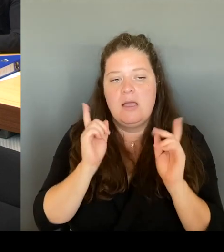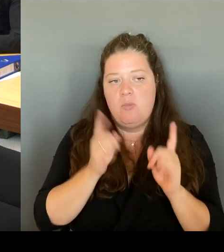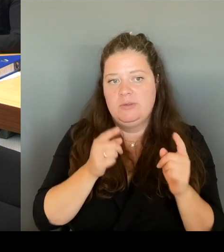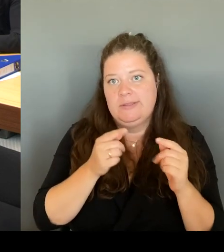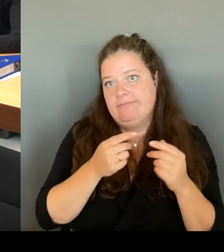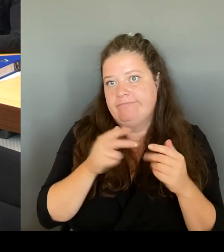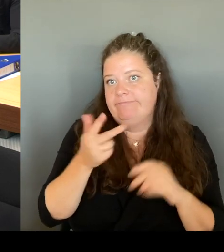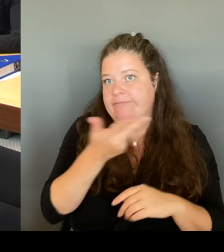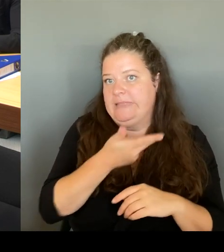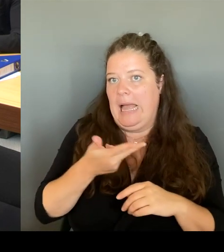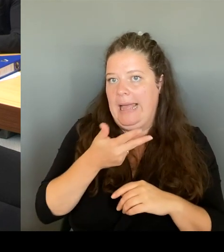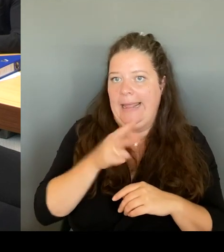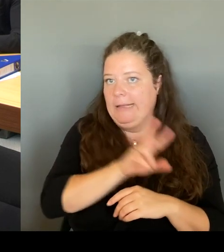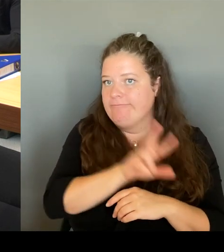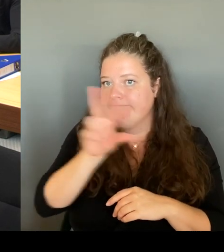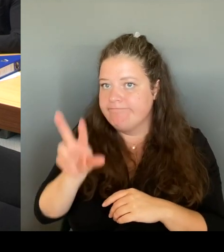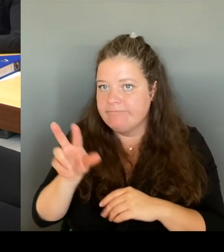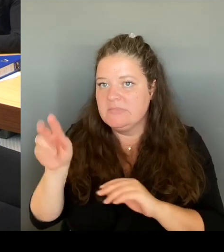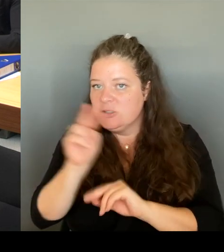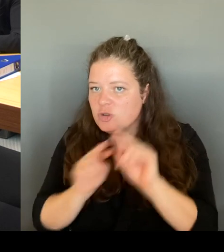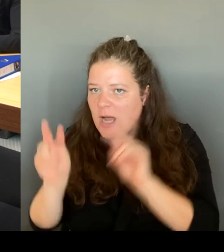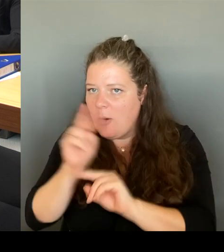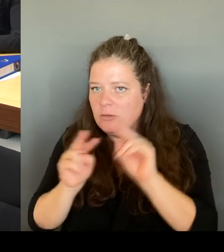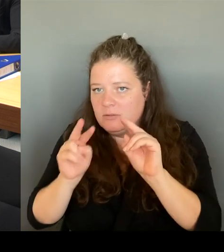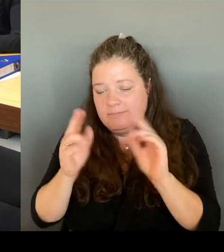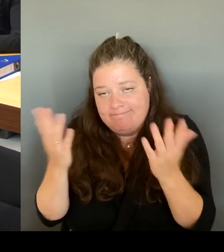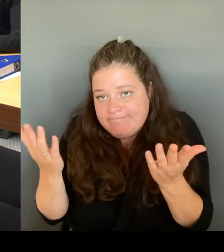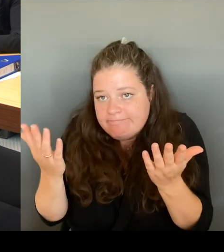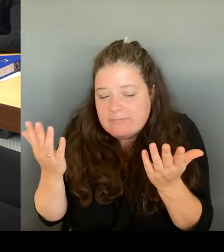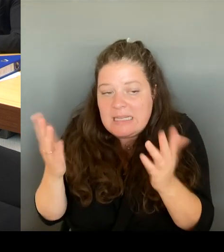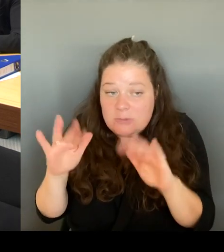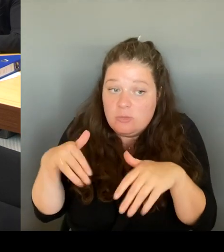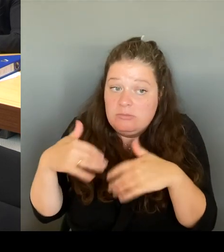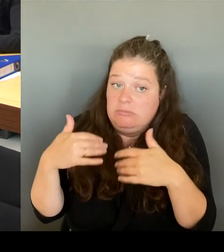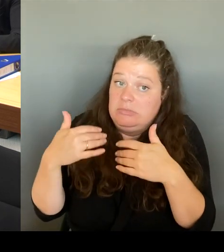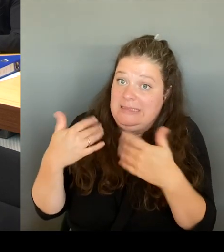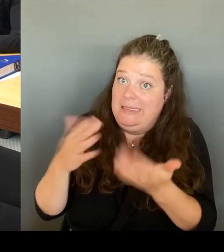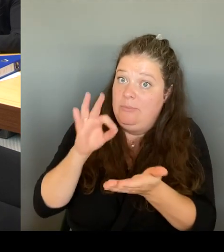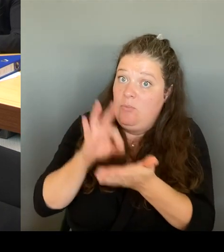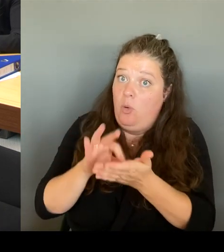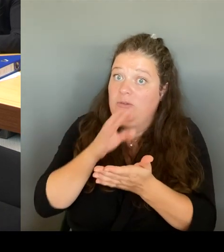müssen wir dort eventuell noch mal auch die entsprechenden Öffnungszeiten verändern.